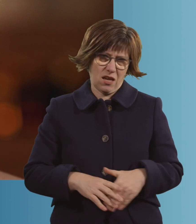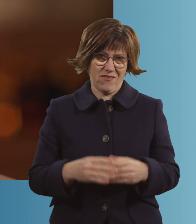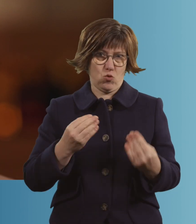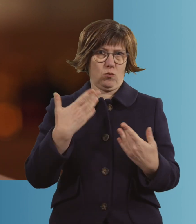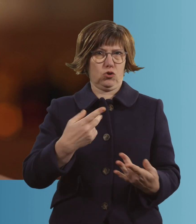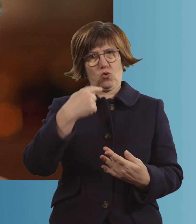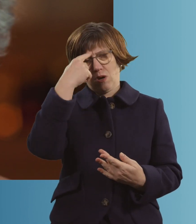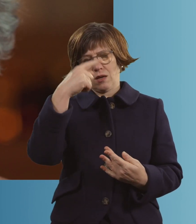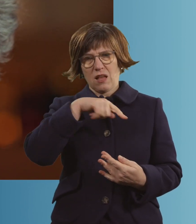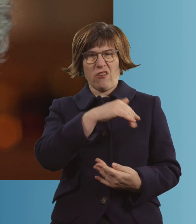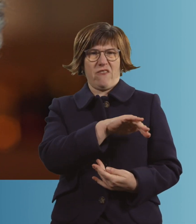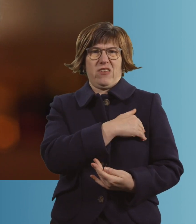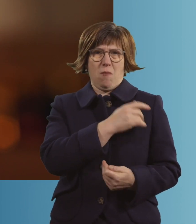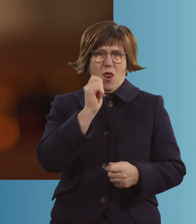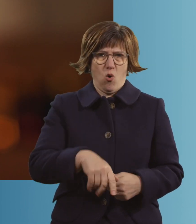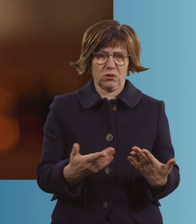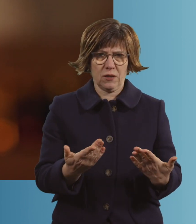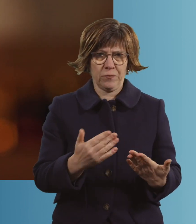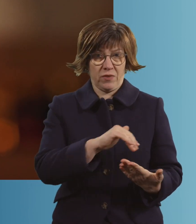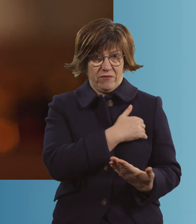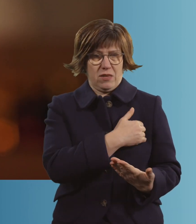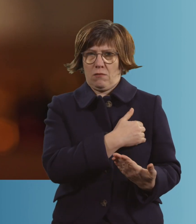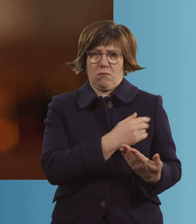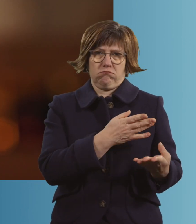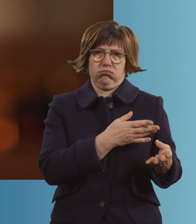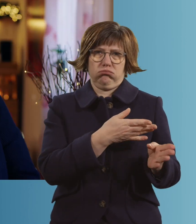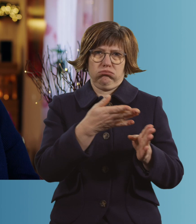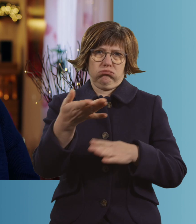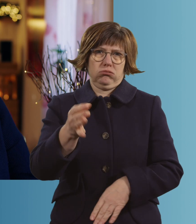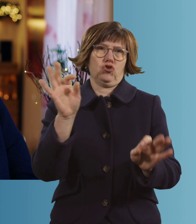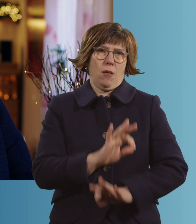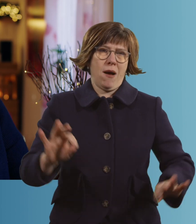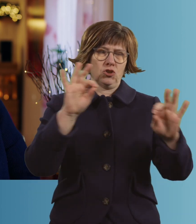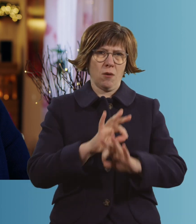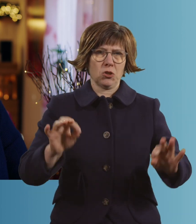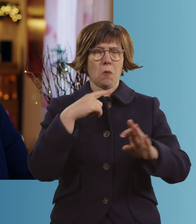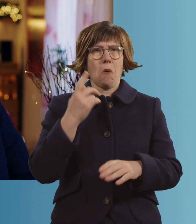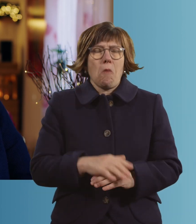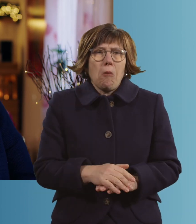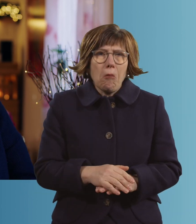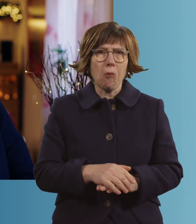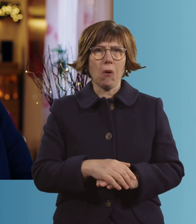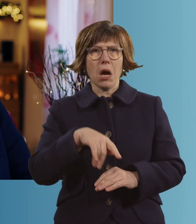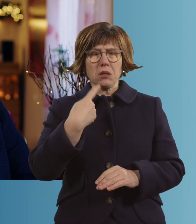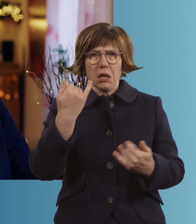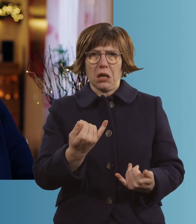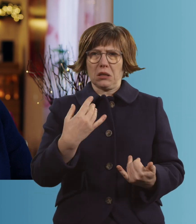Und dann habe ich Fieber gekriegt. Und das war's dann. Ich habe gedacht: "Inge, dann hat es dich erwischt."